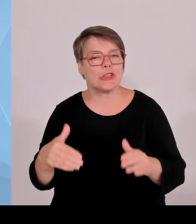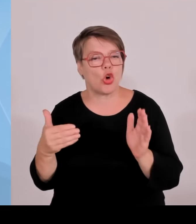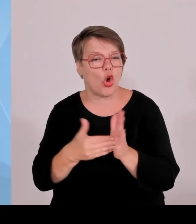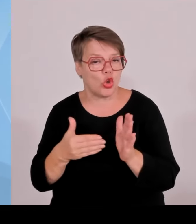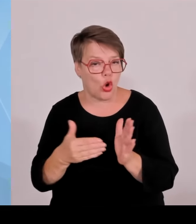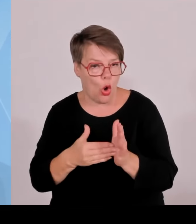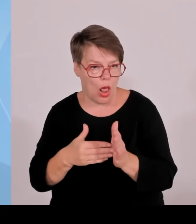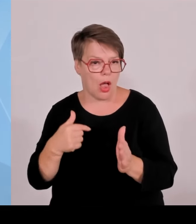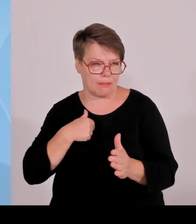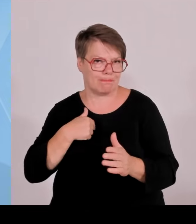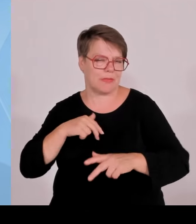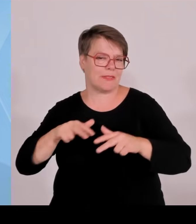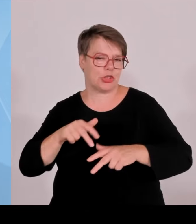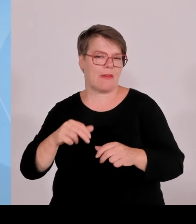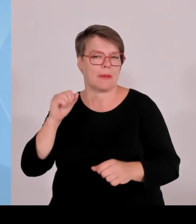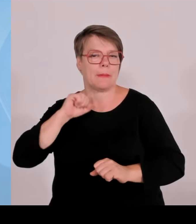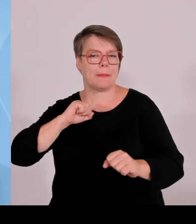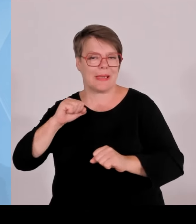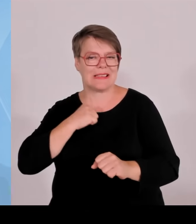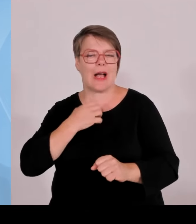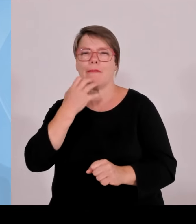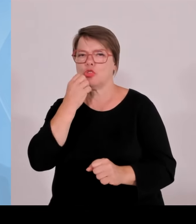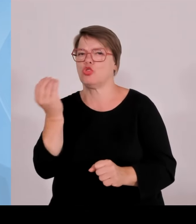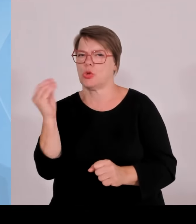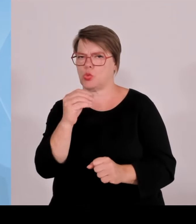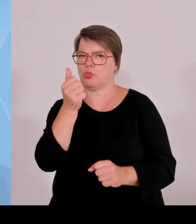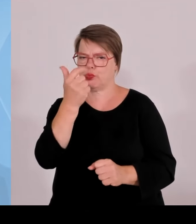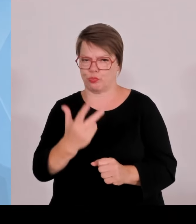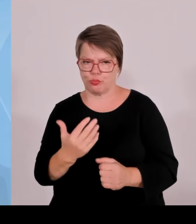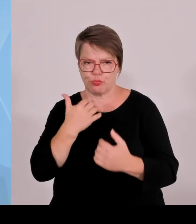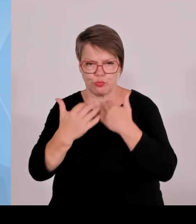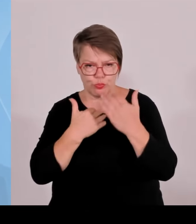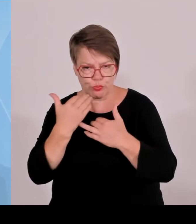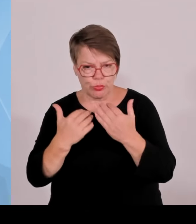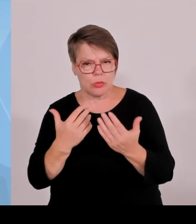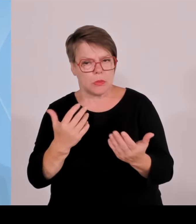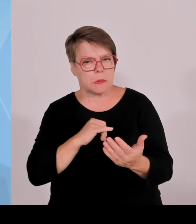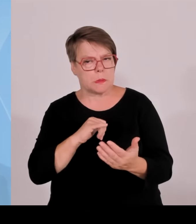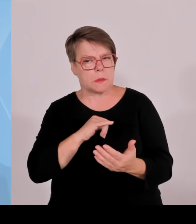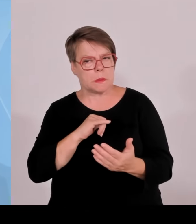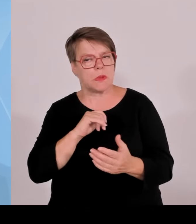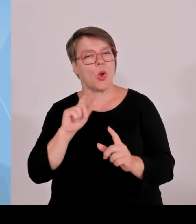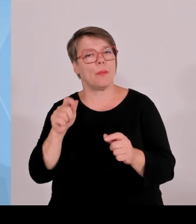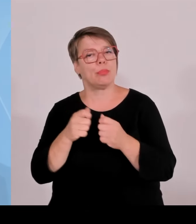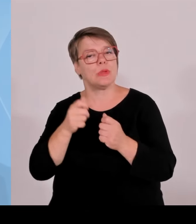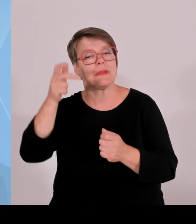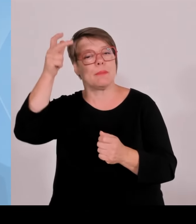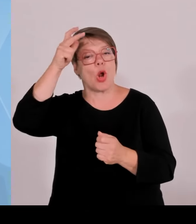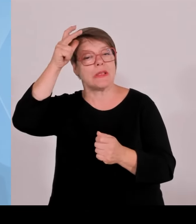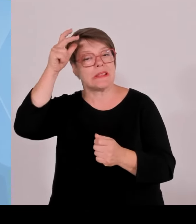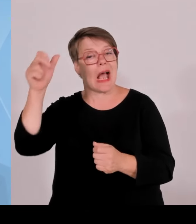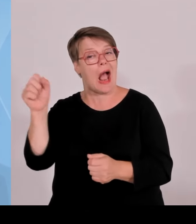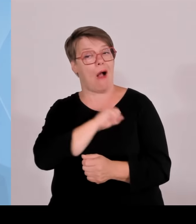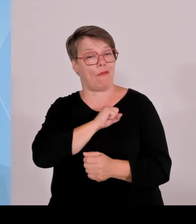zurückgeschickt worden sind. Und es ist völlig unverständlich, dass man das jetzt stoppen will und wieder sehenden Auges